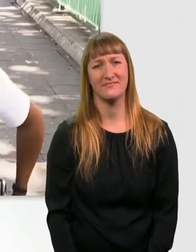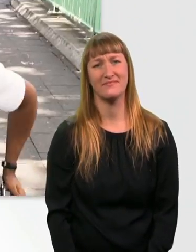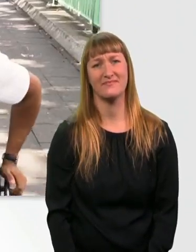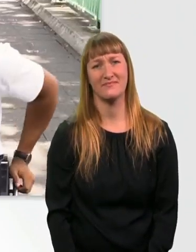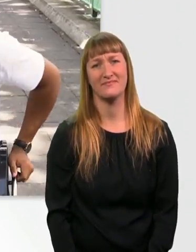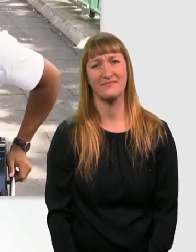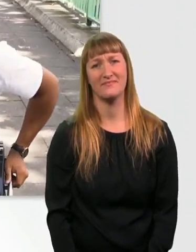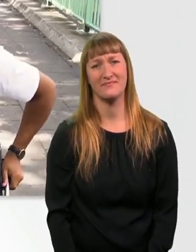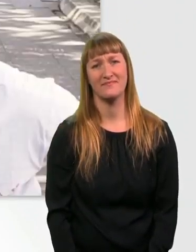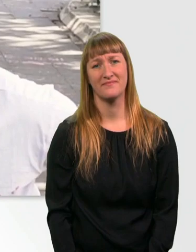Huch.